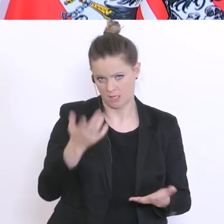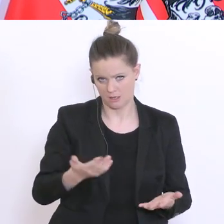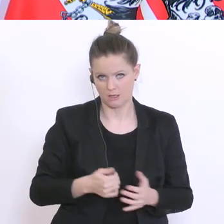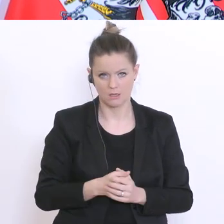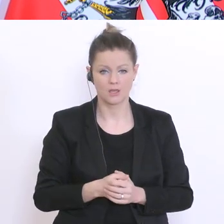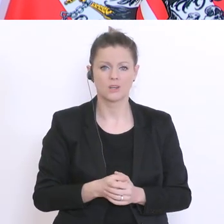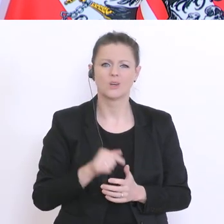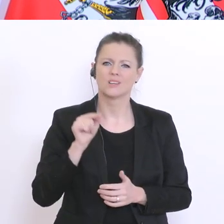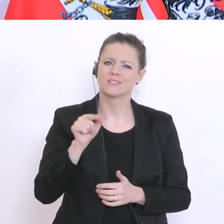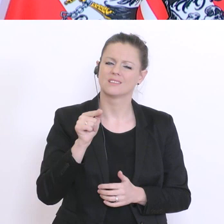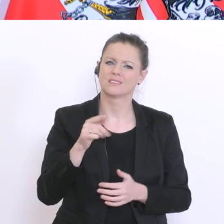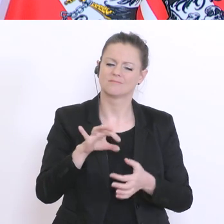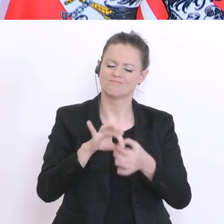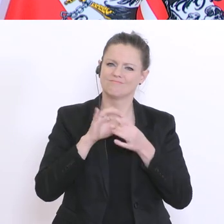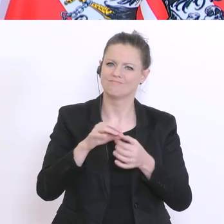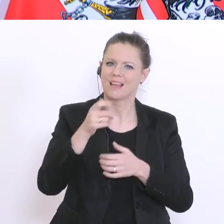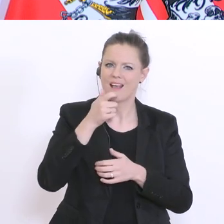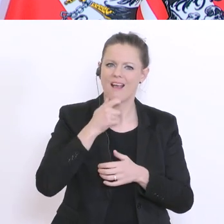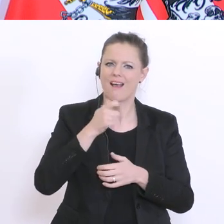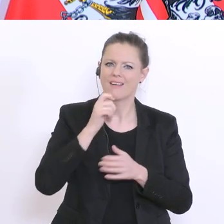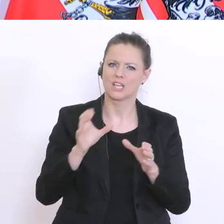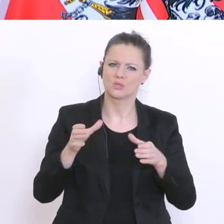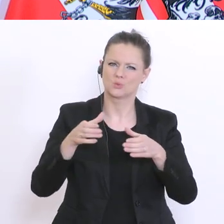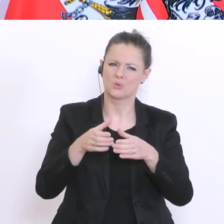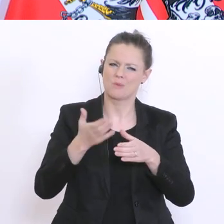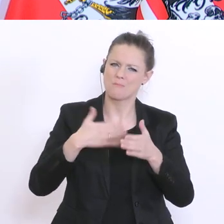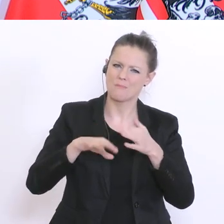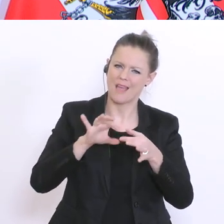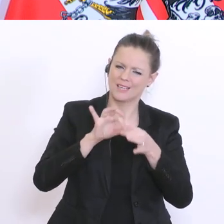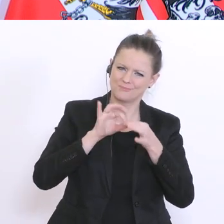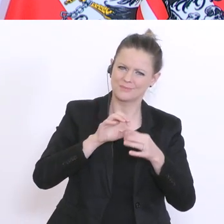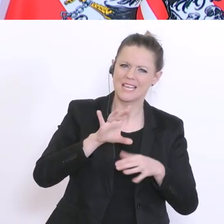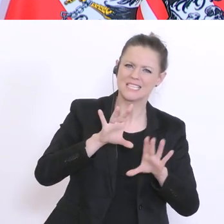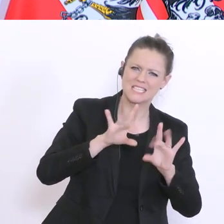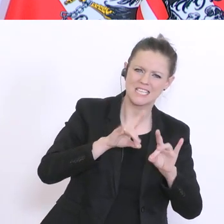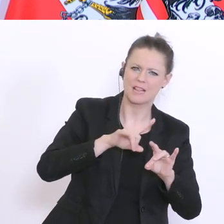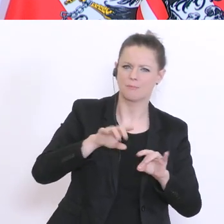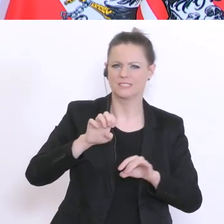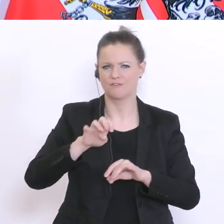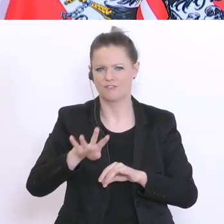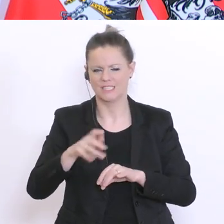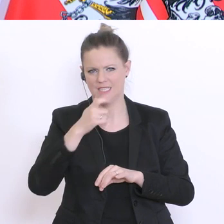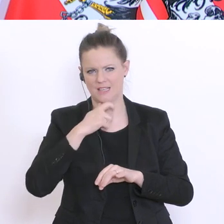in einer Altersgruppe, vielleicht eher bei den Zehn- bis Vierzehnjährigen, als bei den über